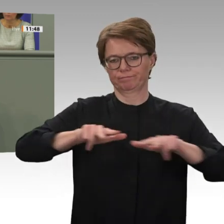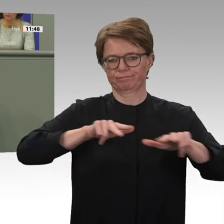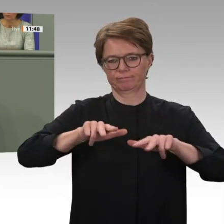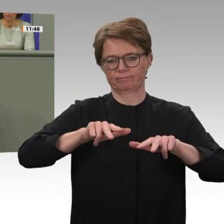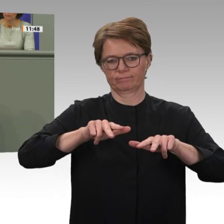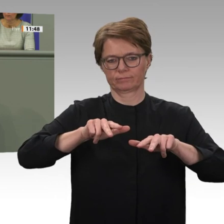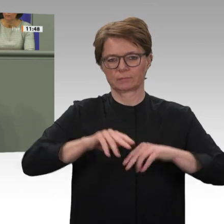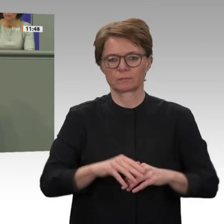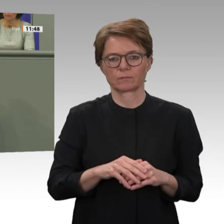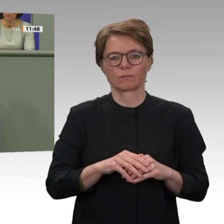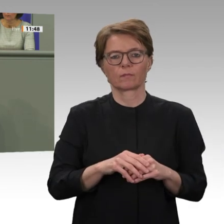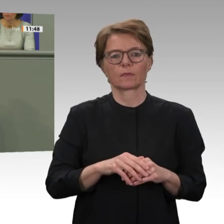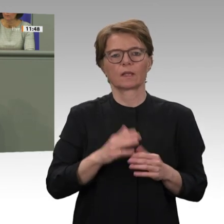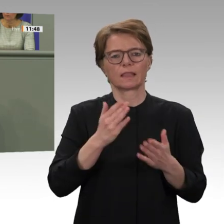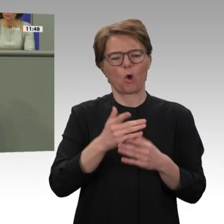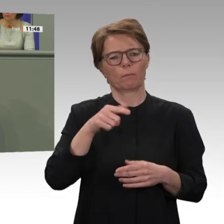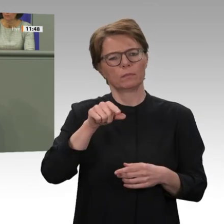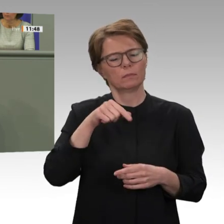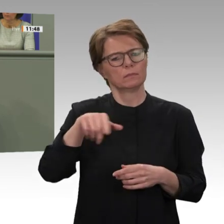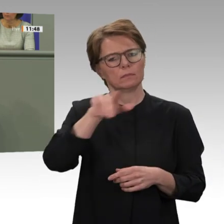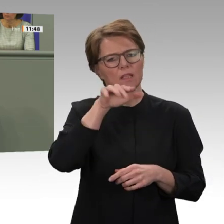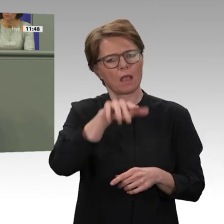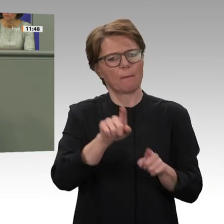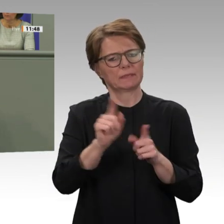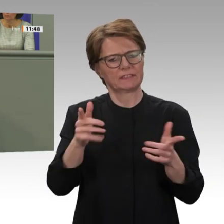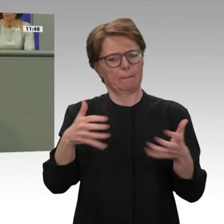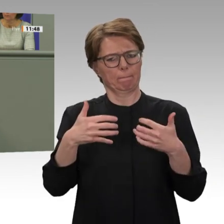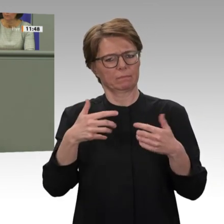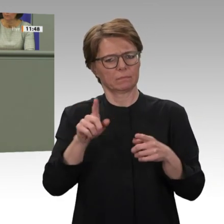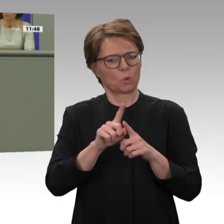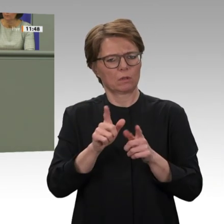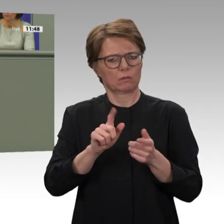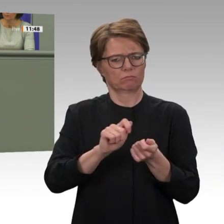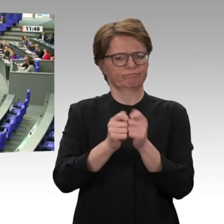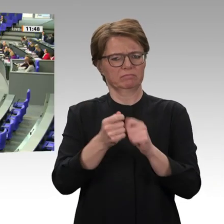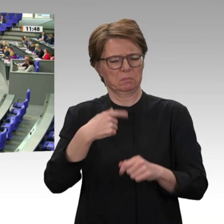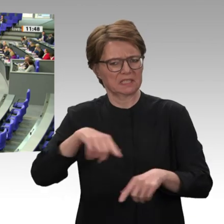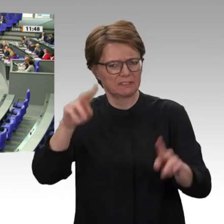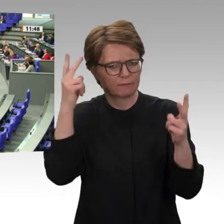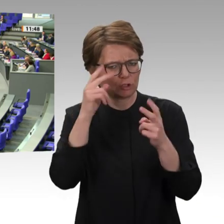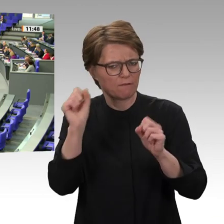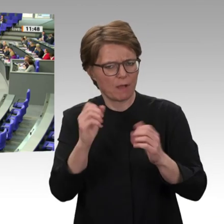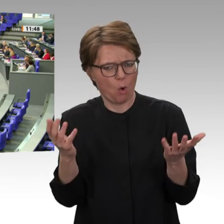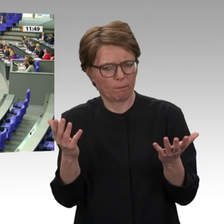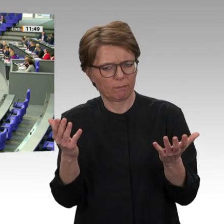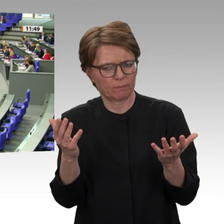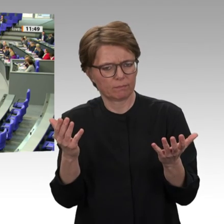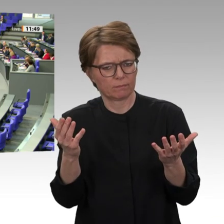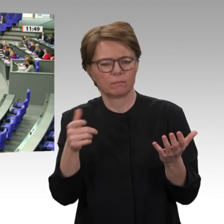Position zur EZ spricht gleich der Kollege in der Beek. Vielen Dank. Vielen Dank, Ulrich Lechte.